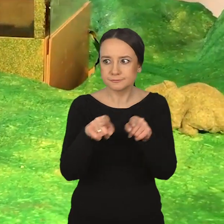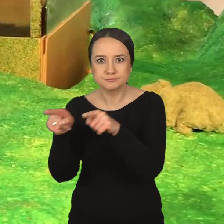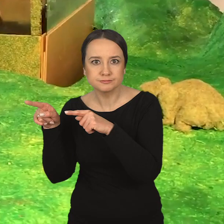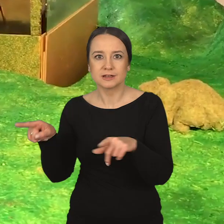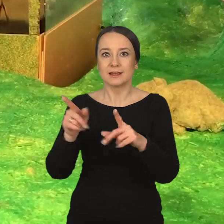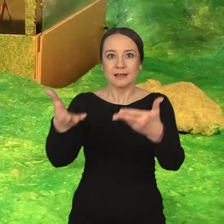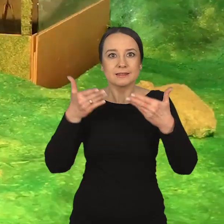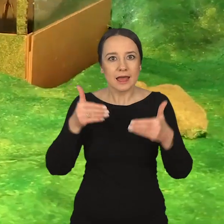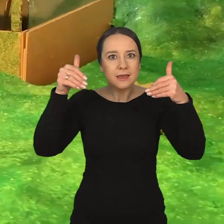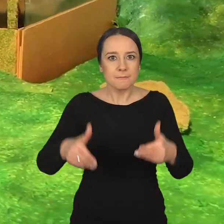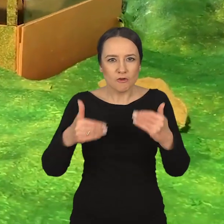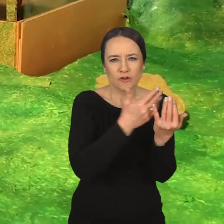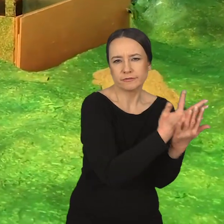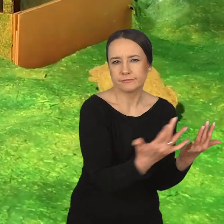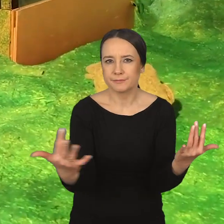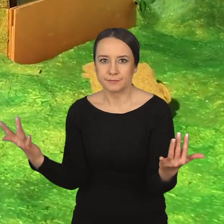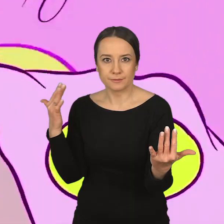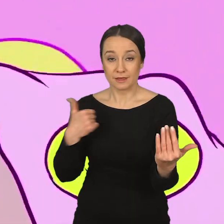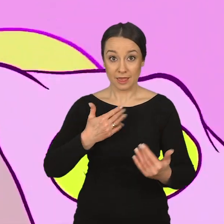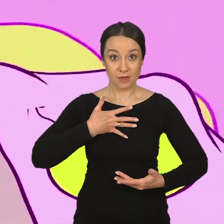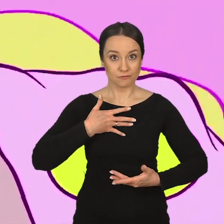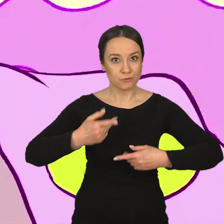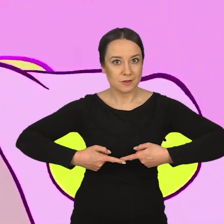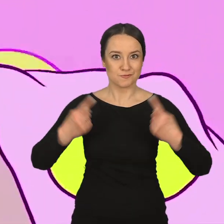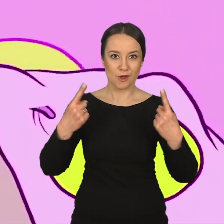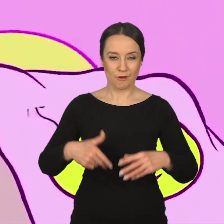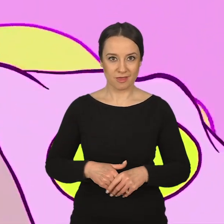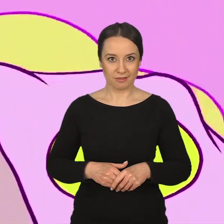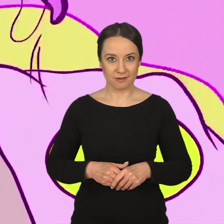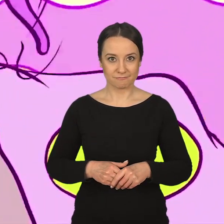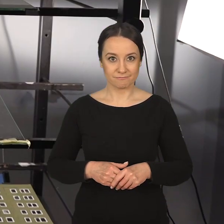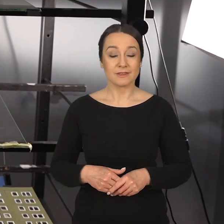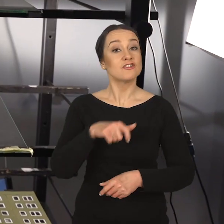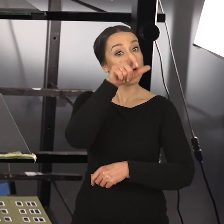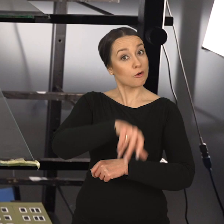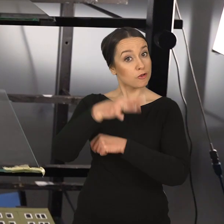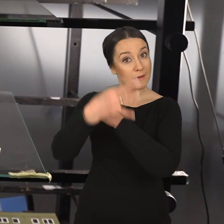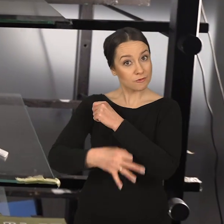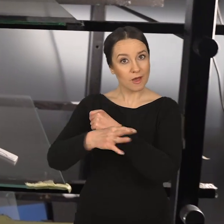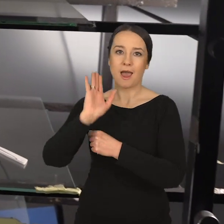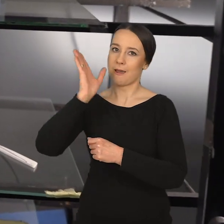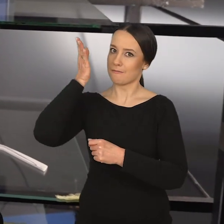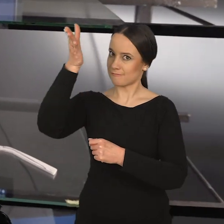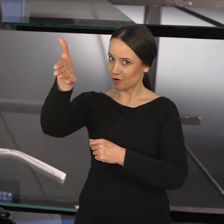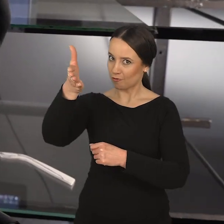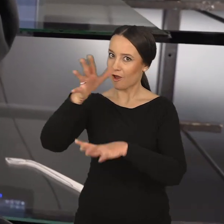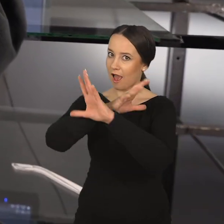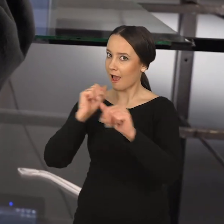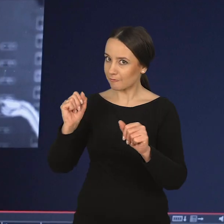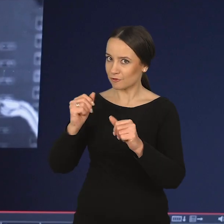dający niesamowicie szerokie spektrum możliwości. Nadal mówi Natalia Wiernik: Jestem przekonana, że zarówno student, jak i później absolwent